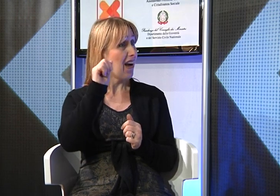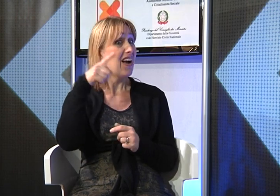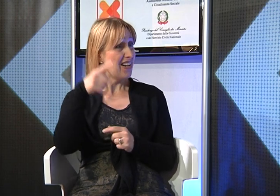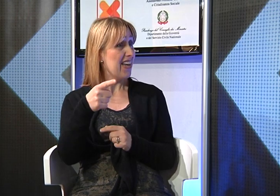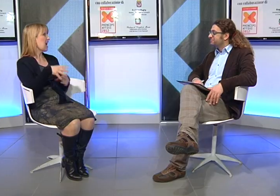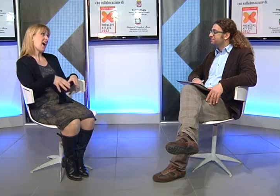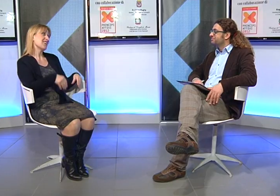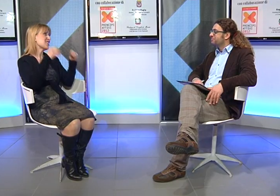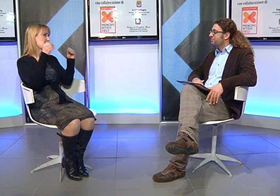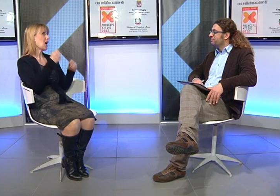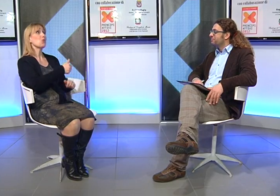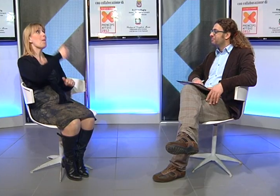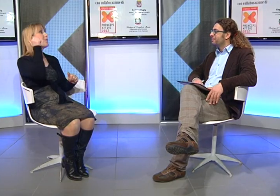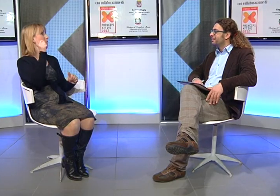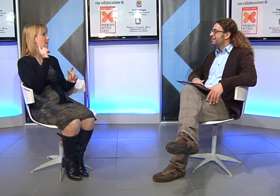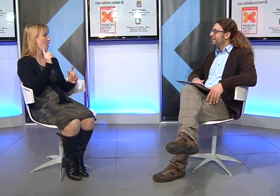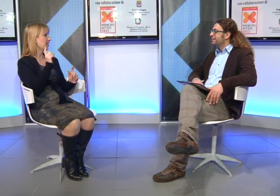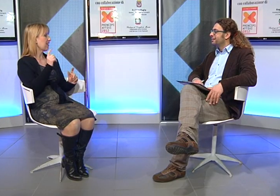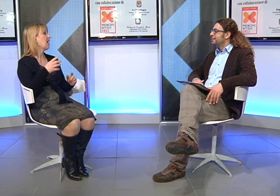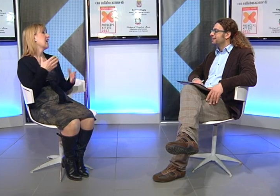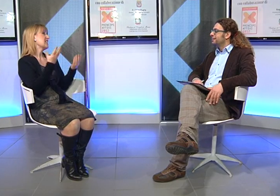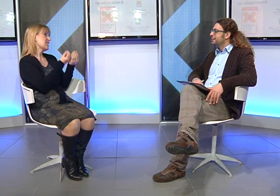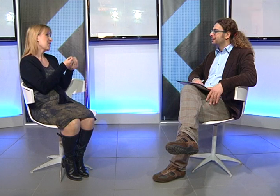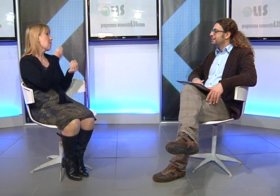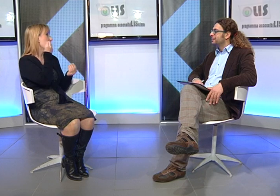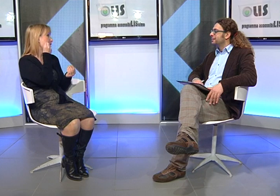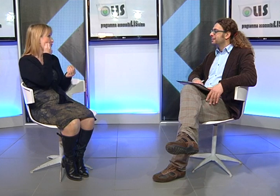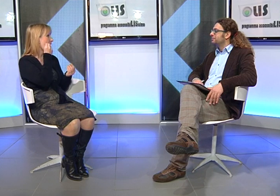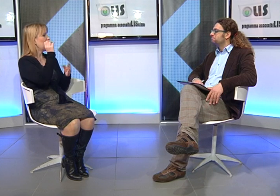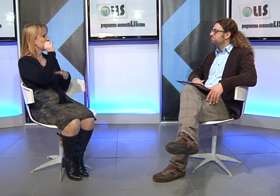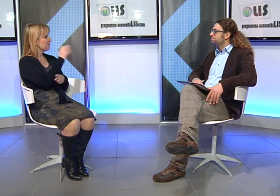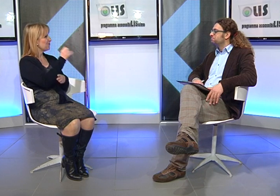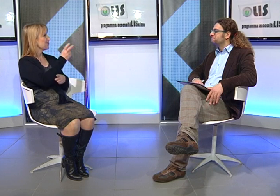Angela Buta come assistente alla comunicazione.